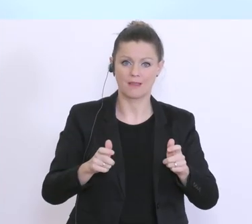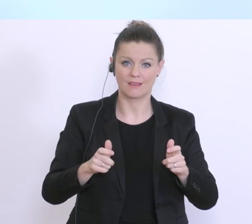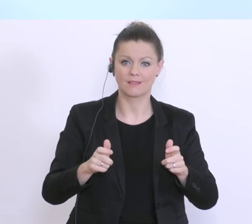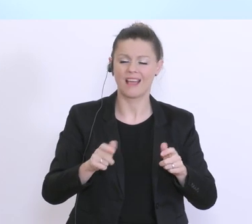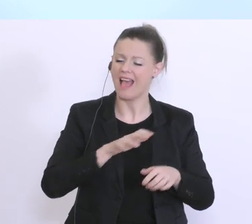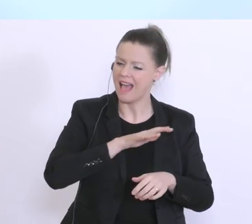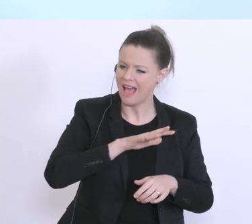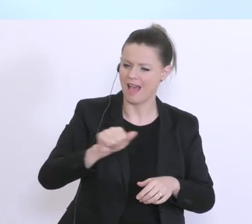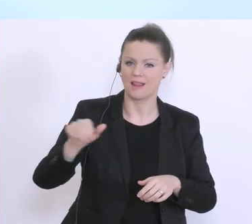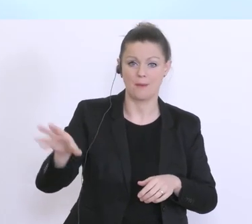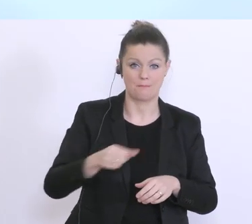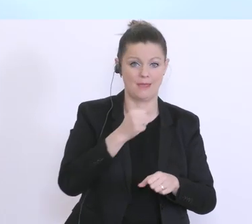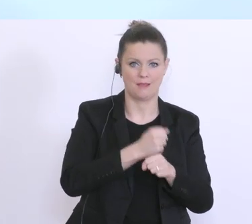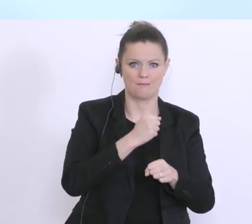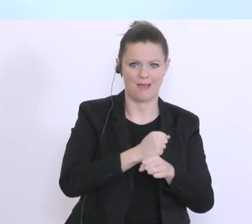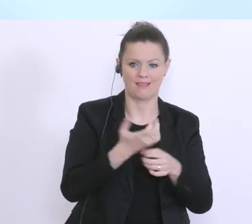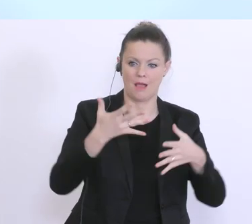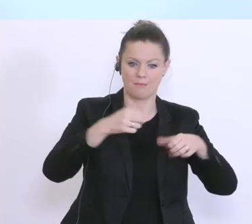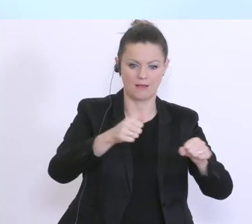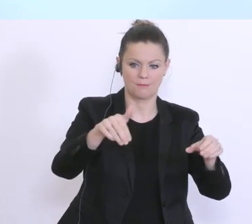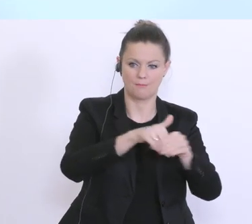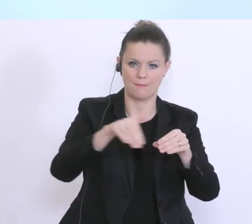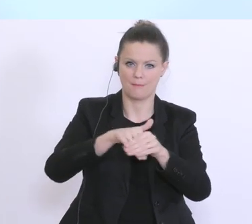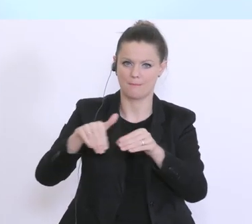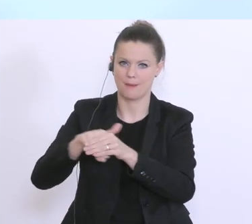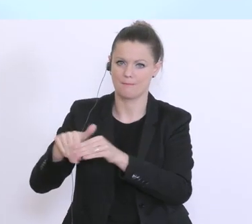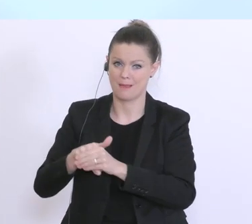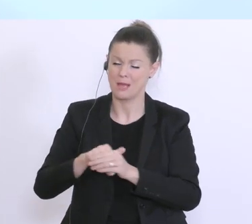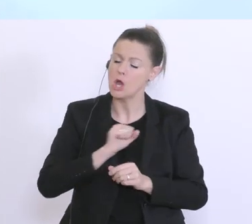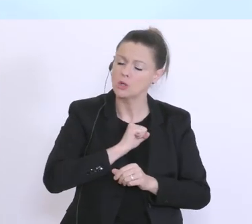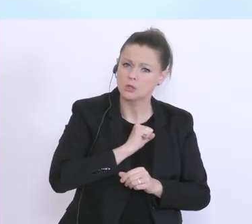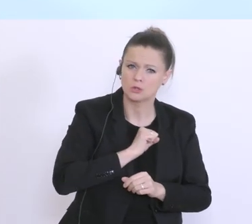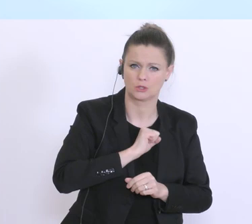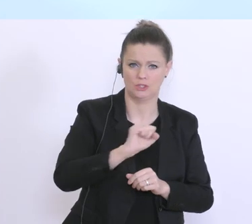allen Banken, rasch und unbürokratisch, wie es nur irgendwie möglich ist helfen werden,